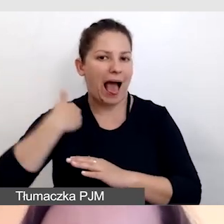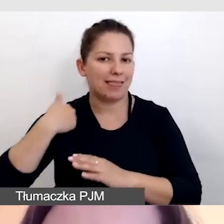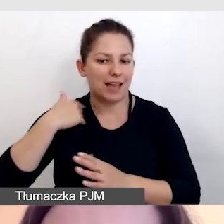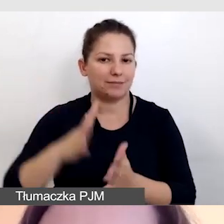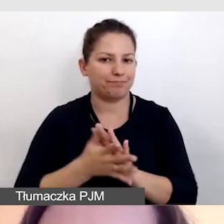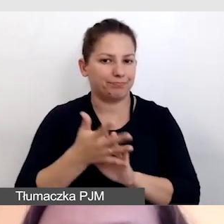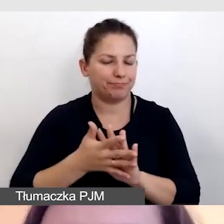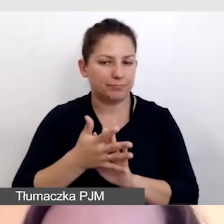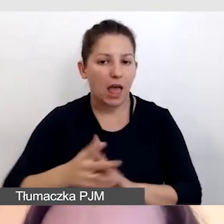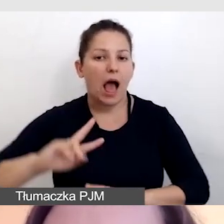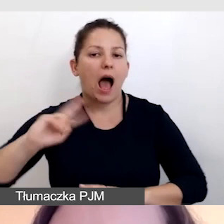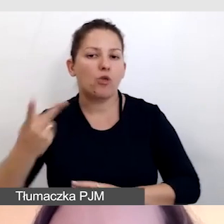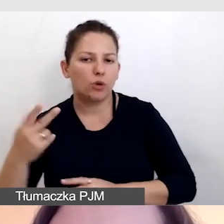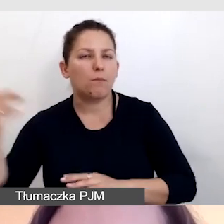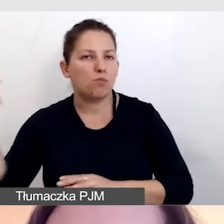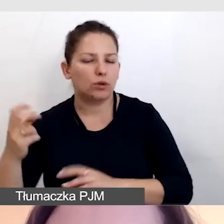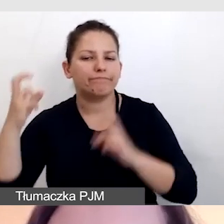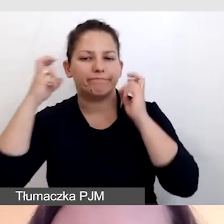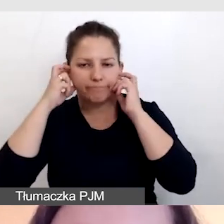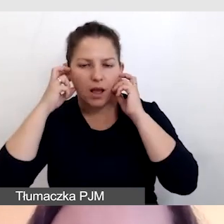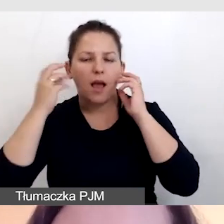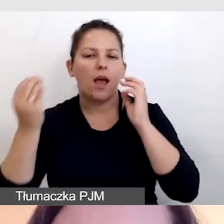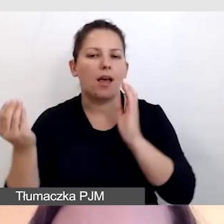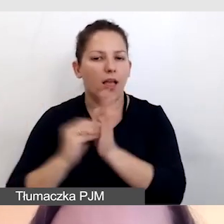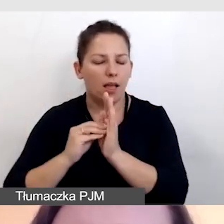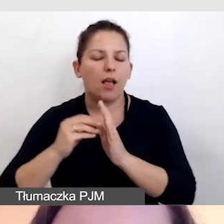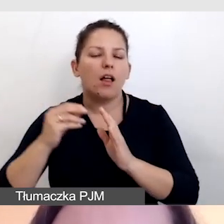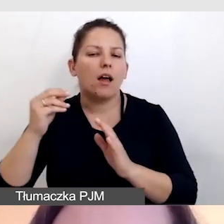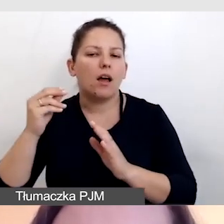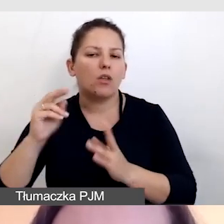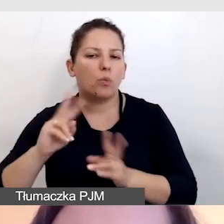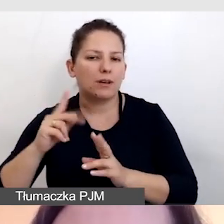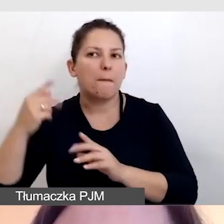drugi musiał mieć dostarczone tłumaczenie na słuchawki,